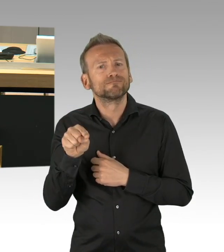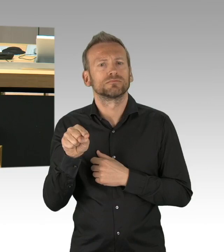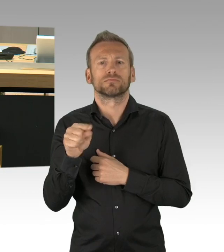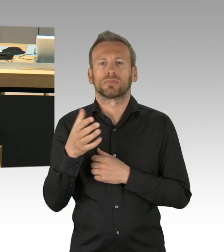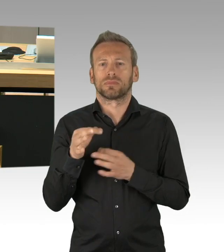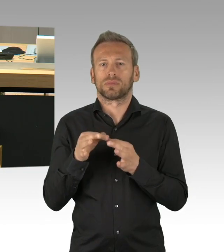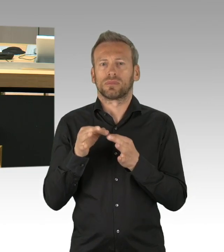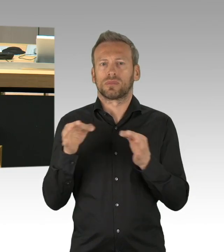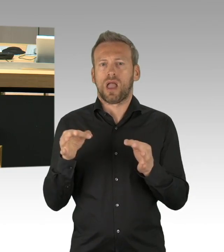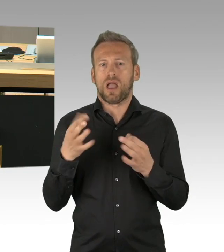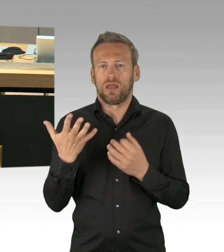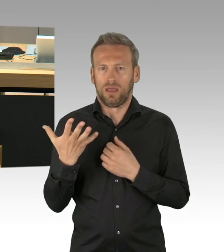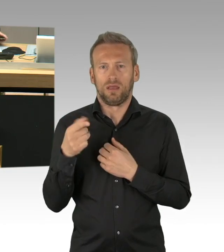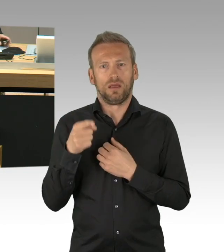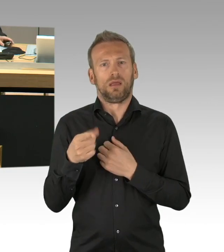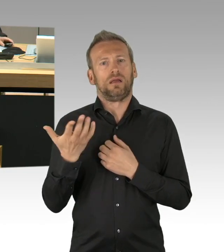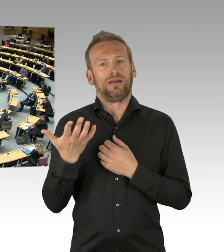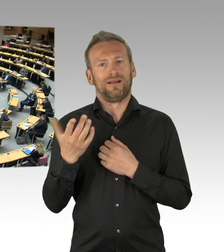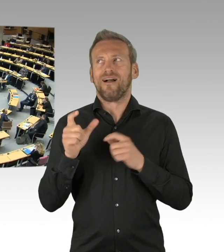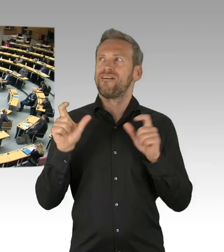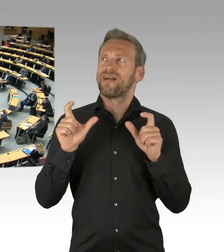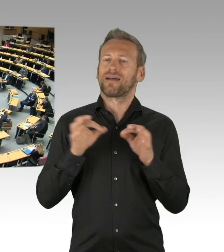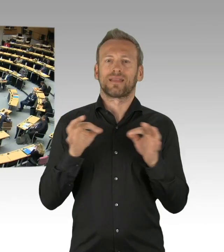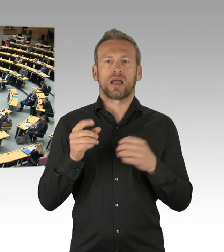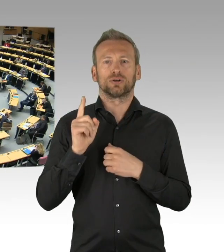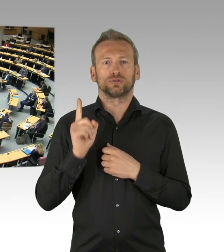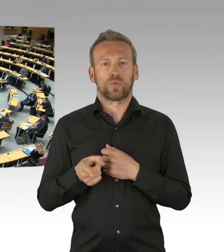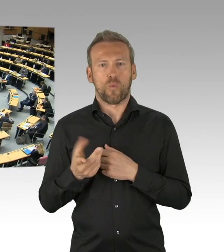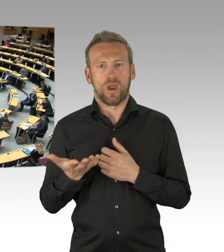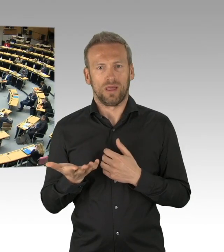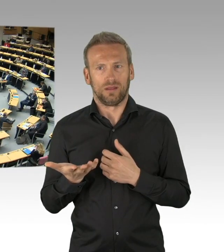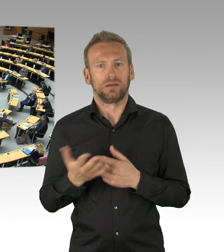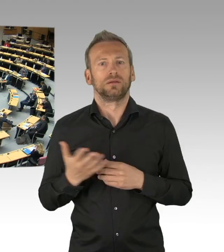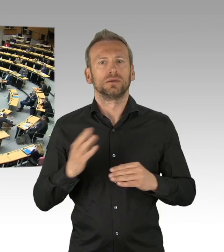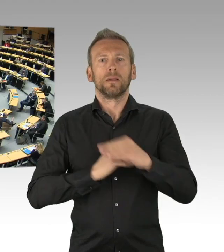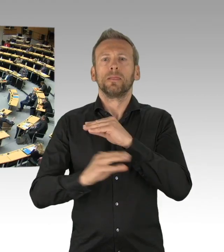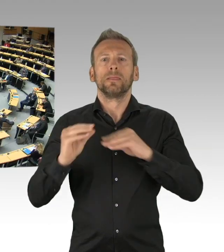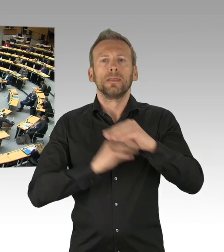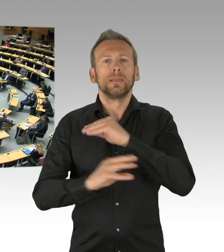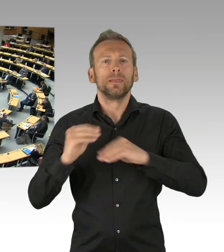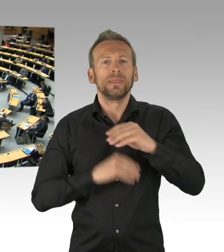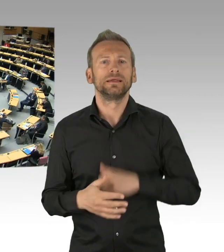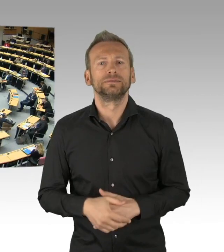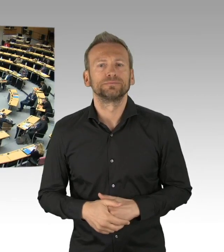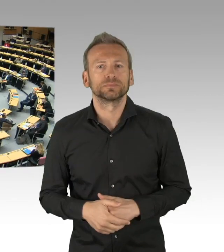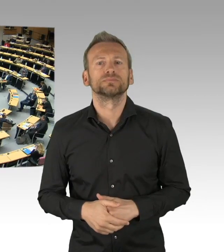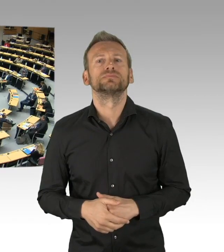ist auch die Corona-Krise keine Entschuldigung, meine Damen und Herren. Meine Fraktion hat damals (Zwischenrufe)